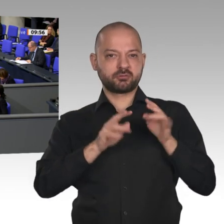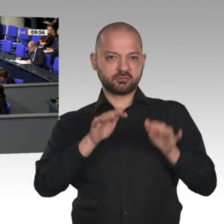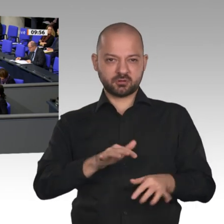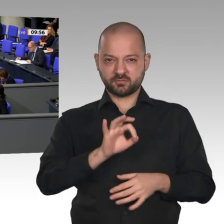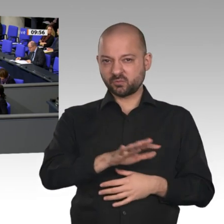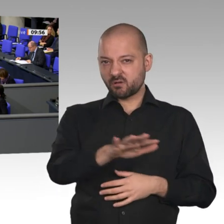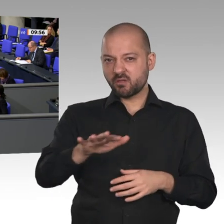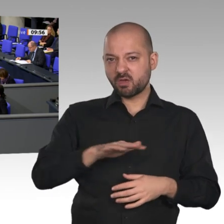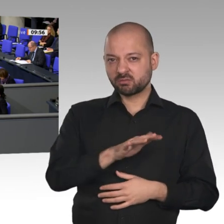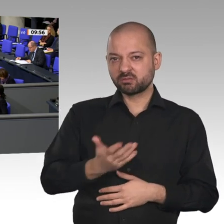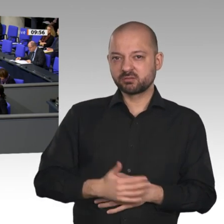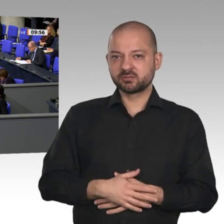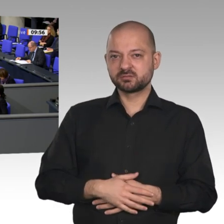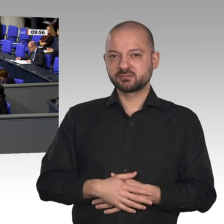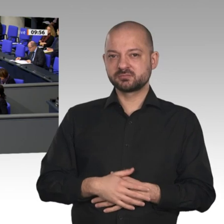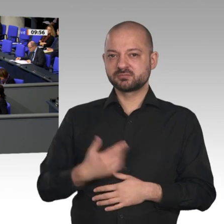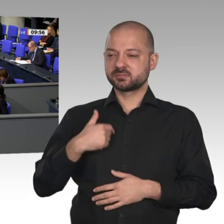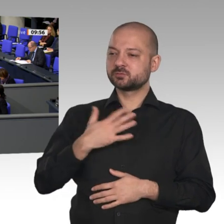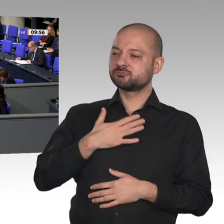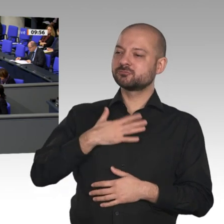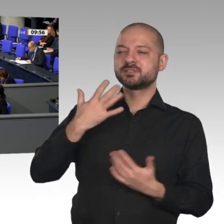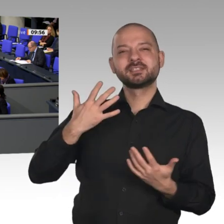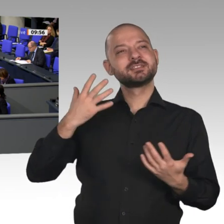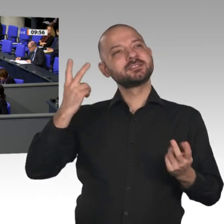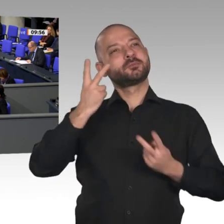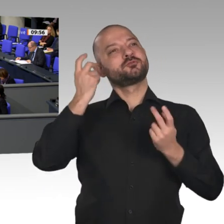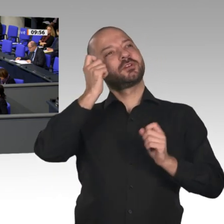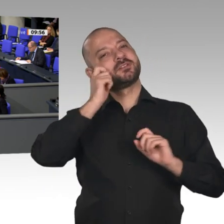der deutschen Wirtschaft zu reden. Wir haben eine Teilrezession im verarbeitenden Gewerbe,